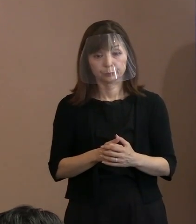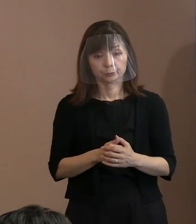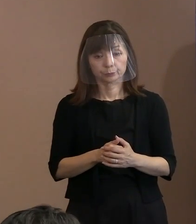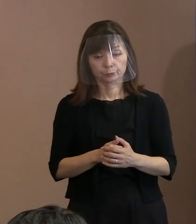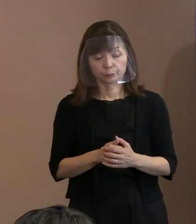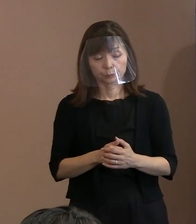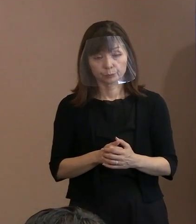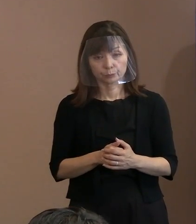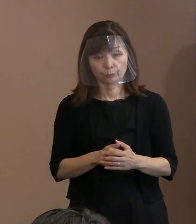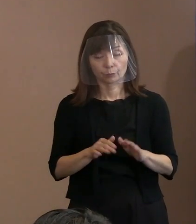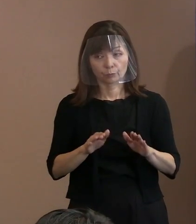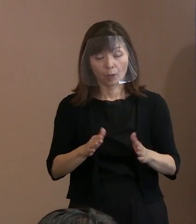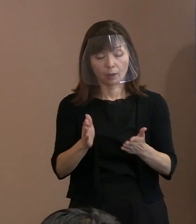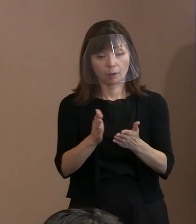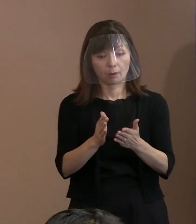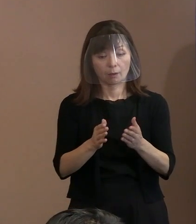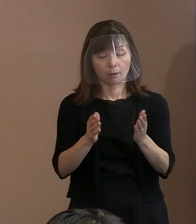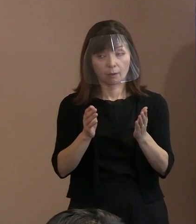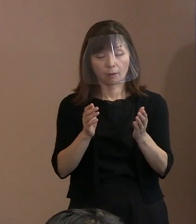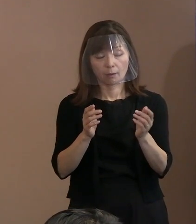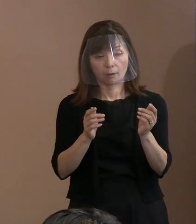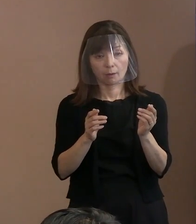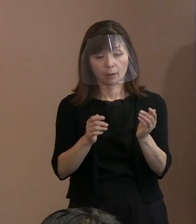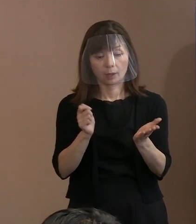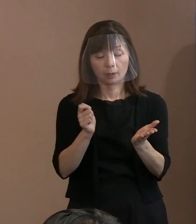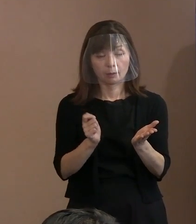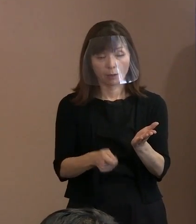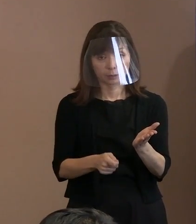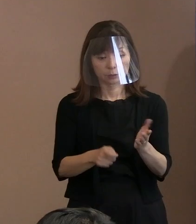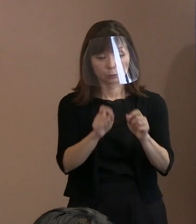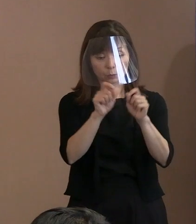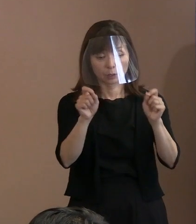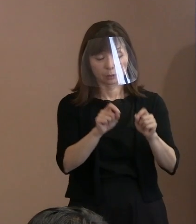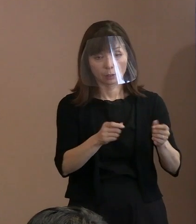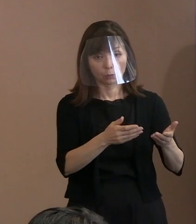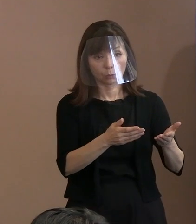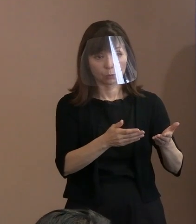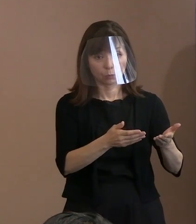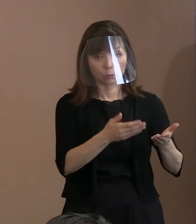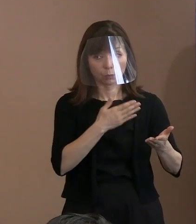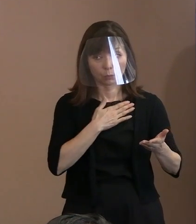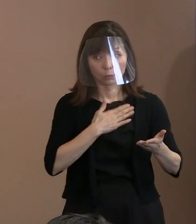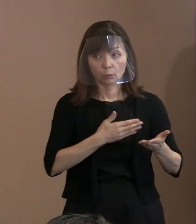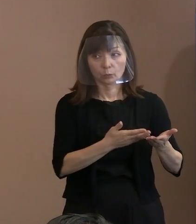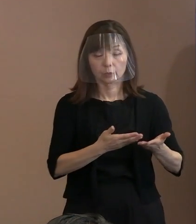幅広く被害者を救済するという面から､ 今審査が進んでいると思うのですが､